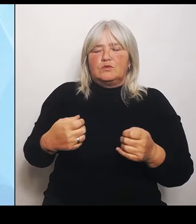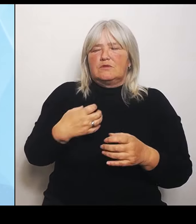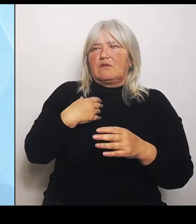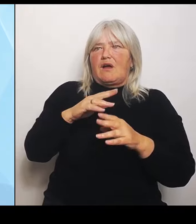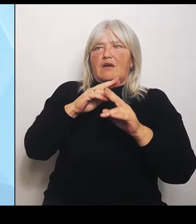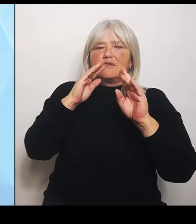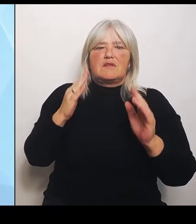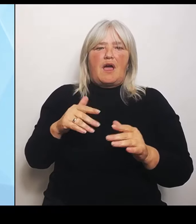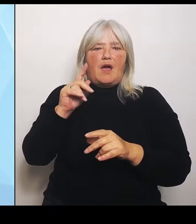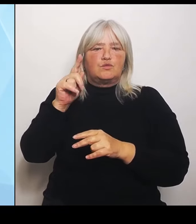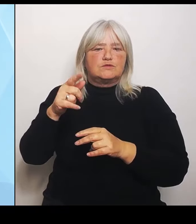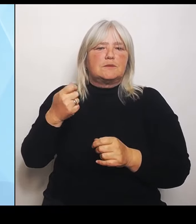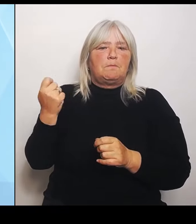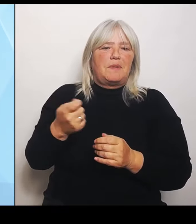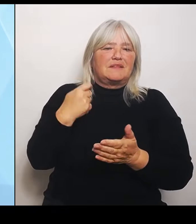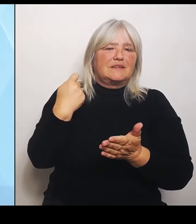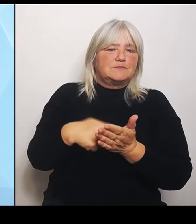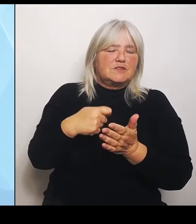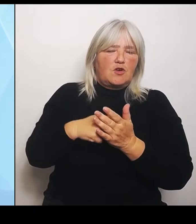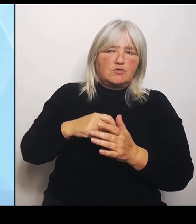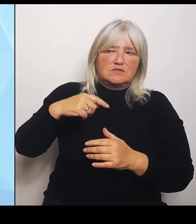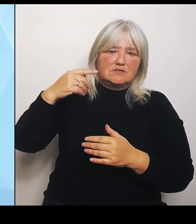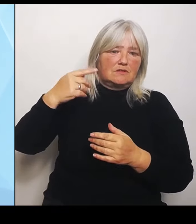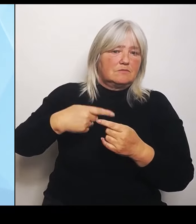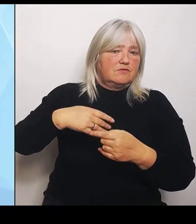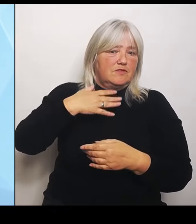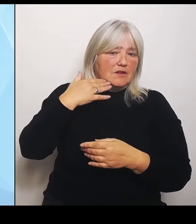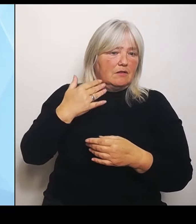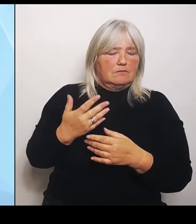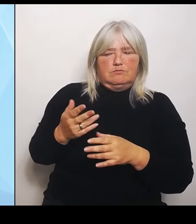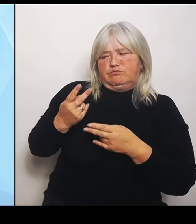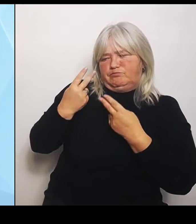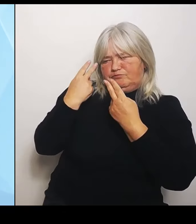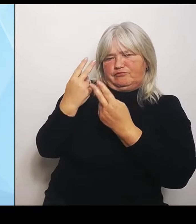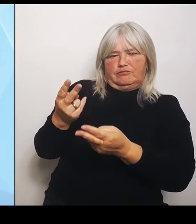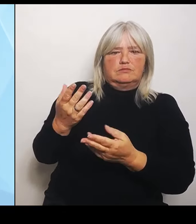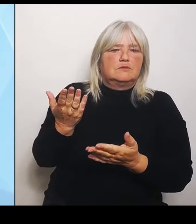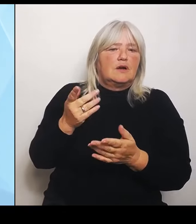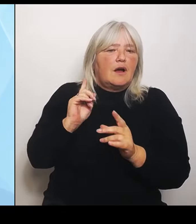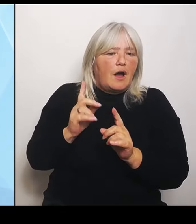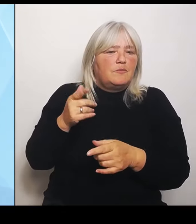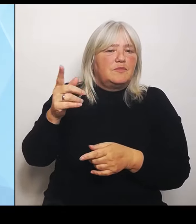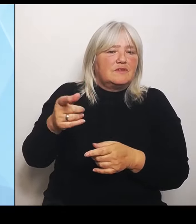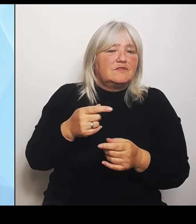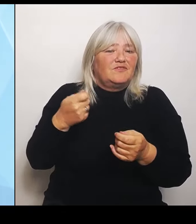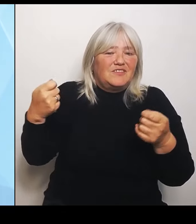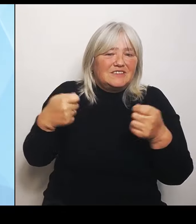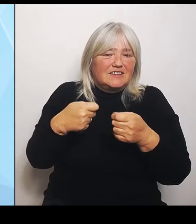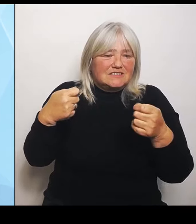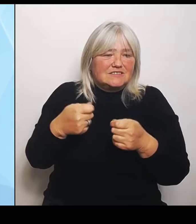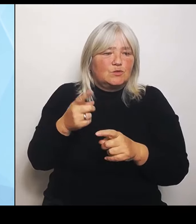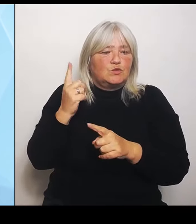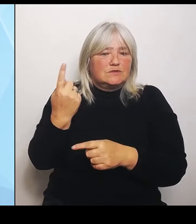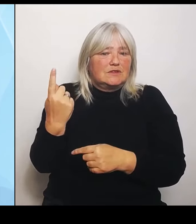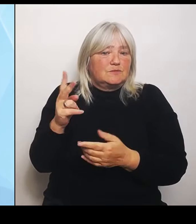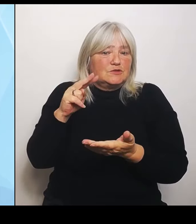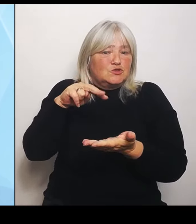Regen stehen, obwohl er für die auskömmliche Finanzierung zuständig wäre und diese zu regeln hätte. Der Bundesminister Lauterbach hat das